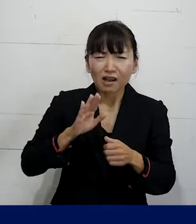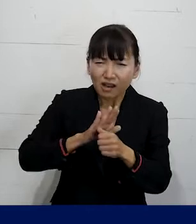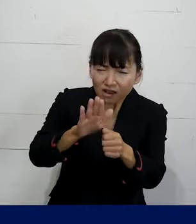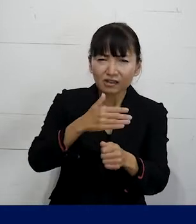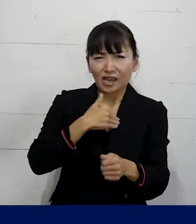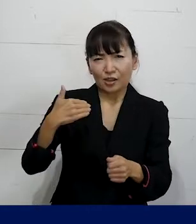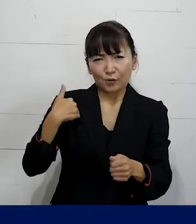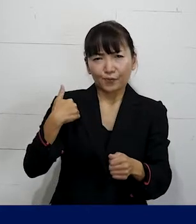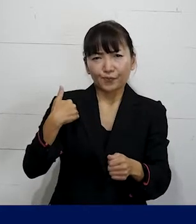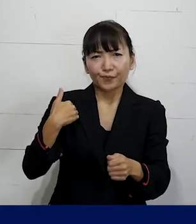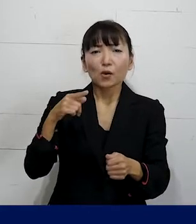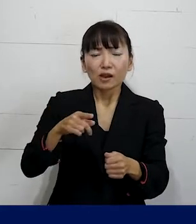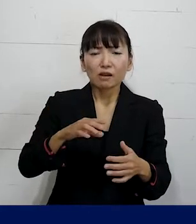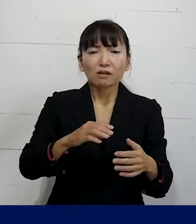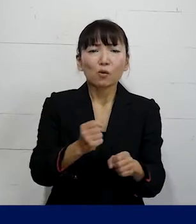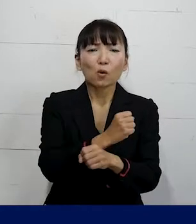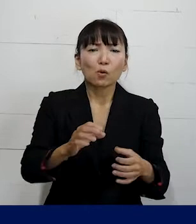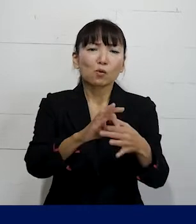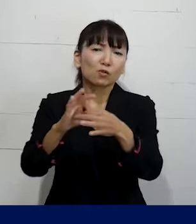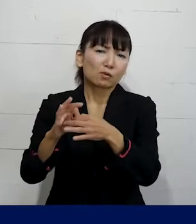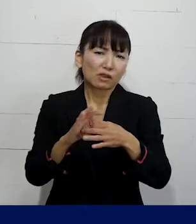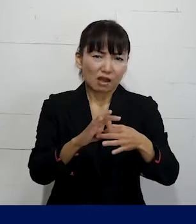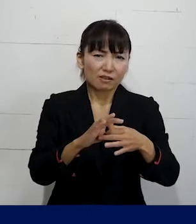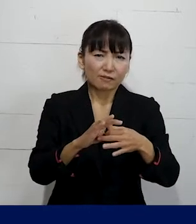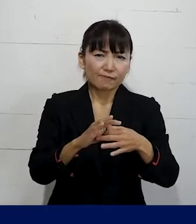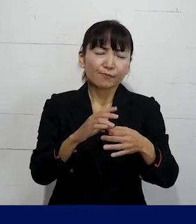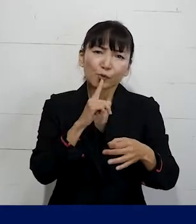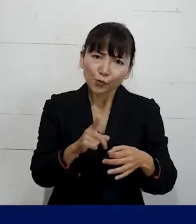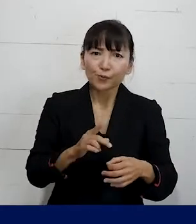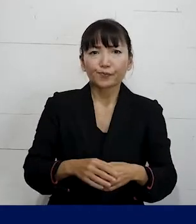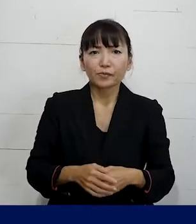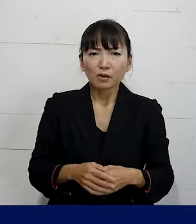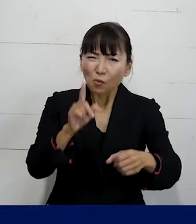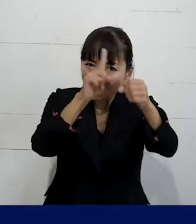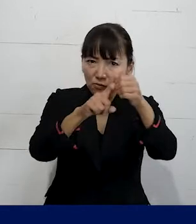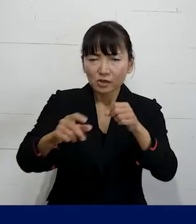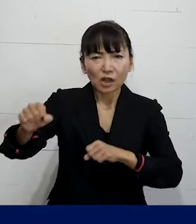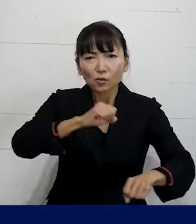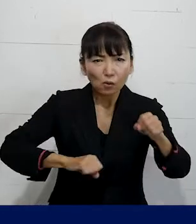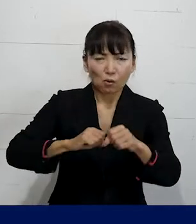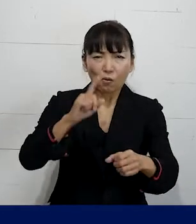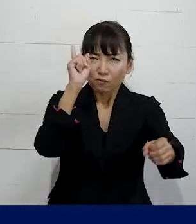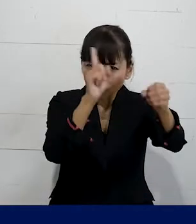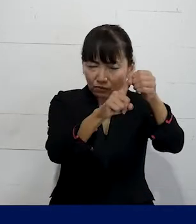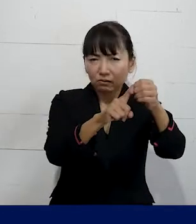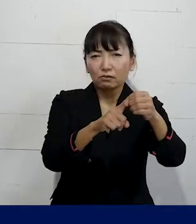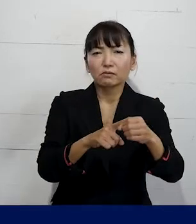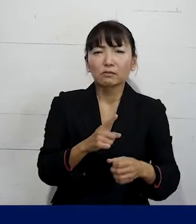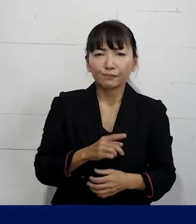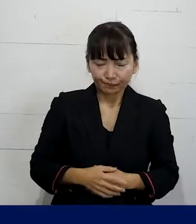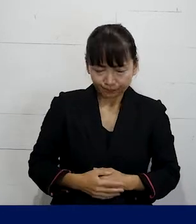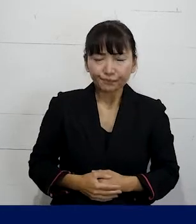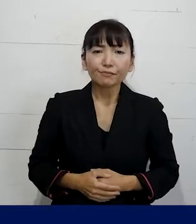それを労働組合の大事な取り組みというか 労働組合の醍醐味のひとつだと思います